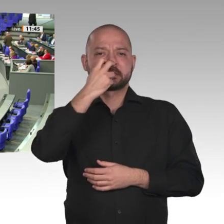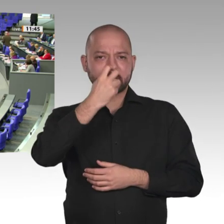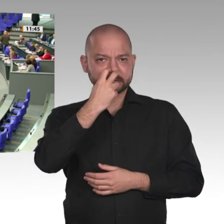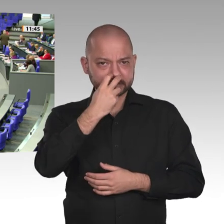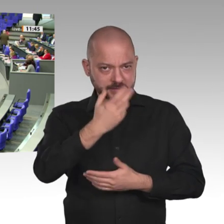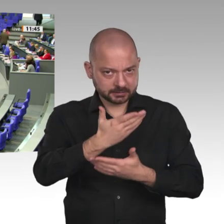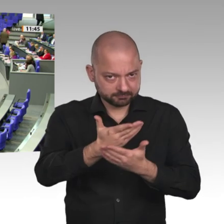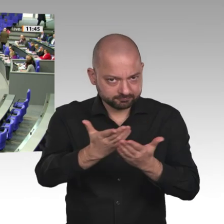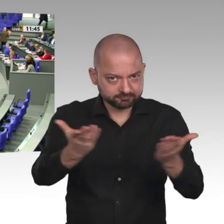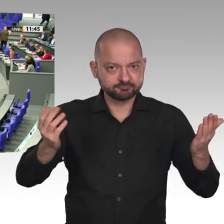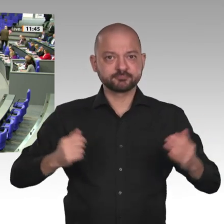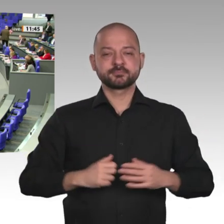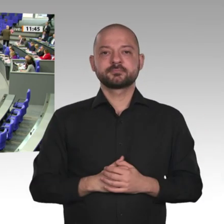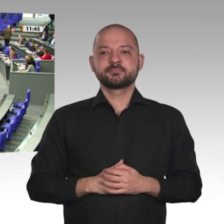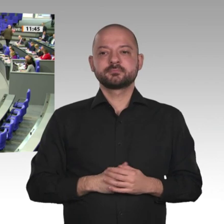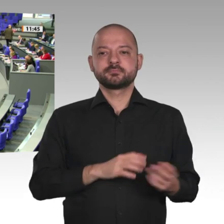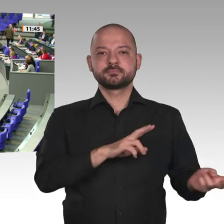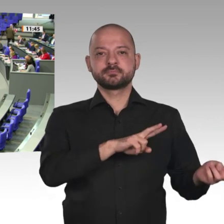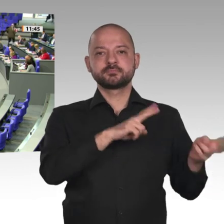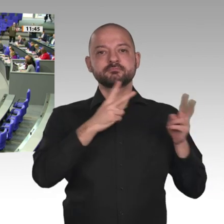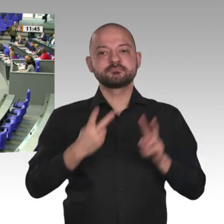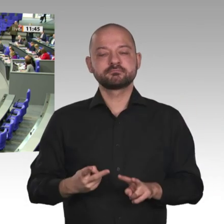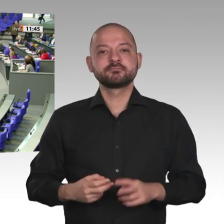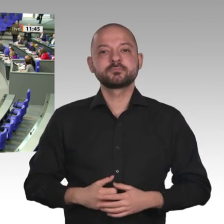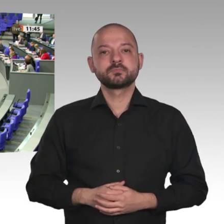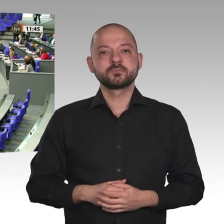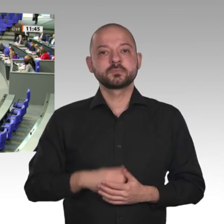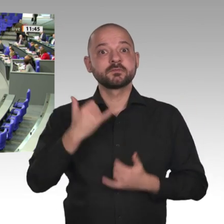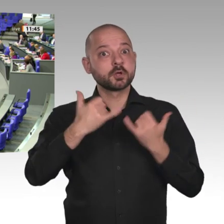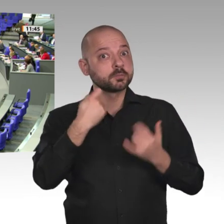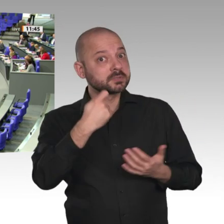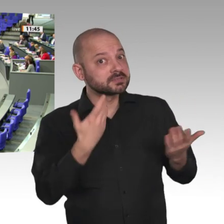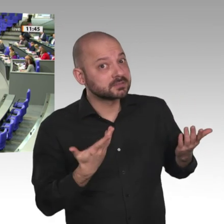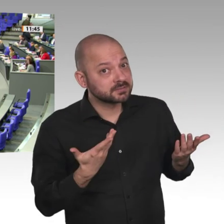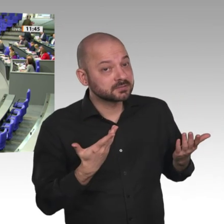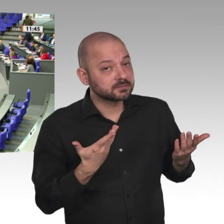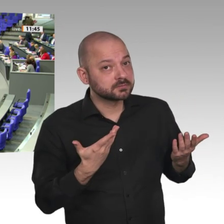Vor zwei Tagen hat die Übergangsregierung des Sudan beschlossen, den gestürzten